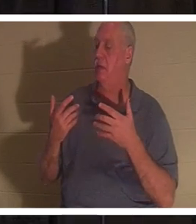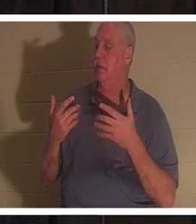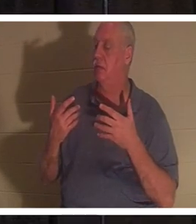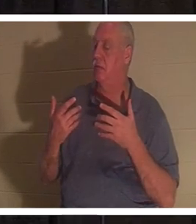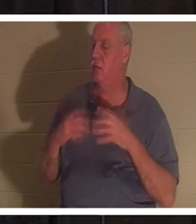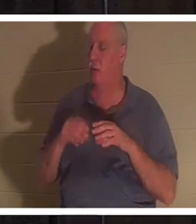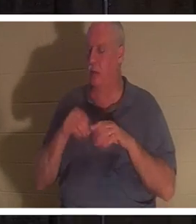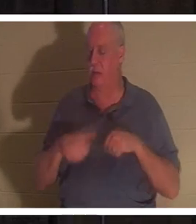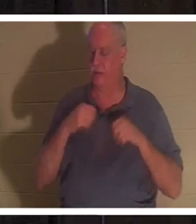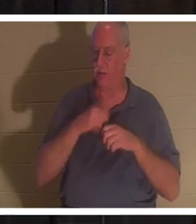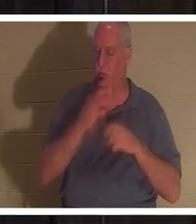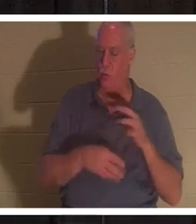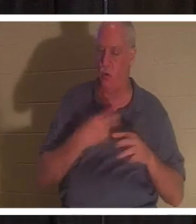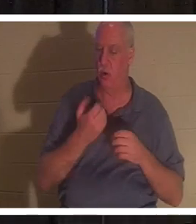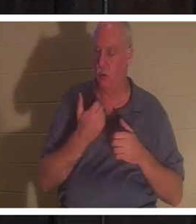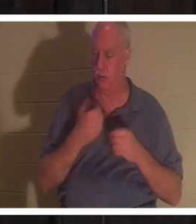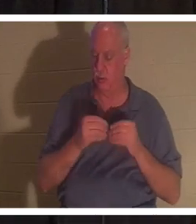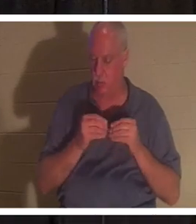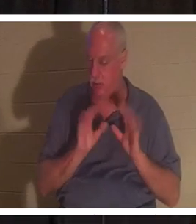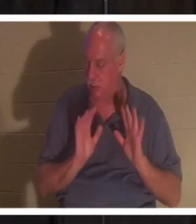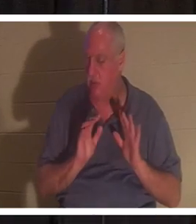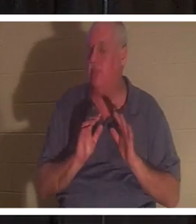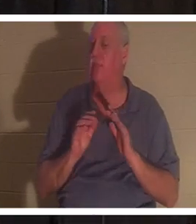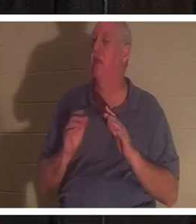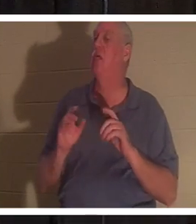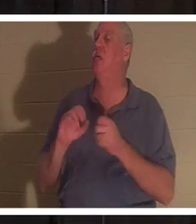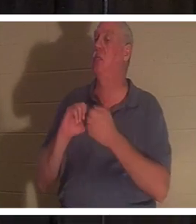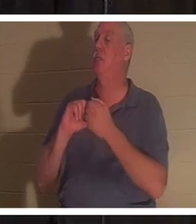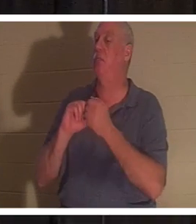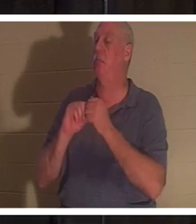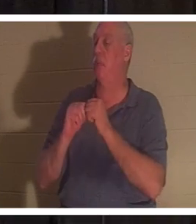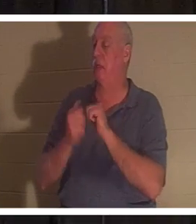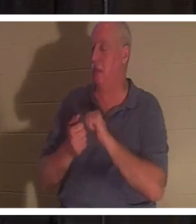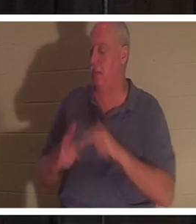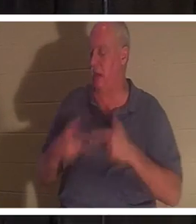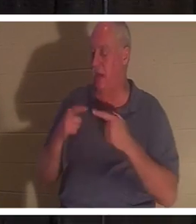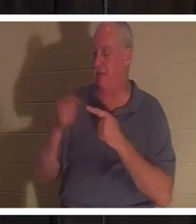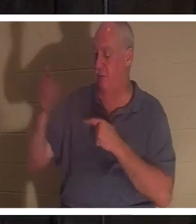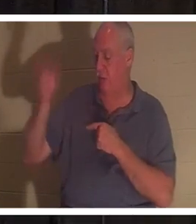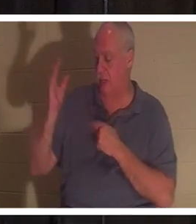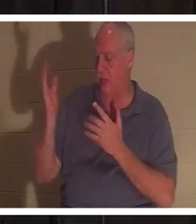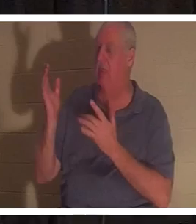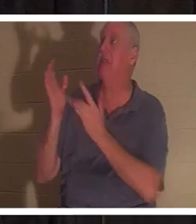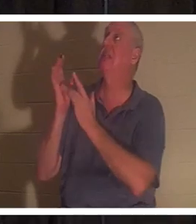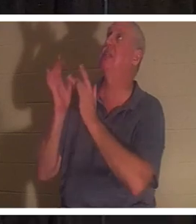你变得向神活着。神的恩赐进入你的……那就是耶稣。他，他自己来到并